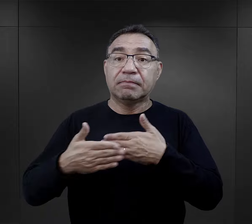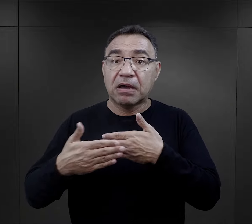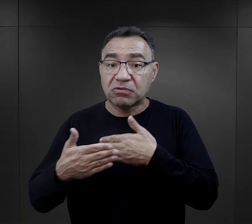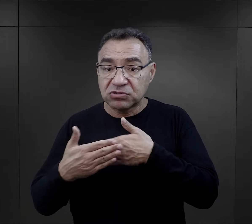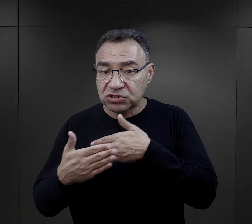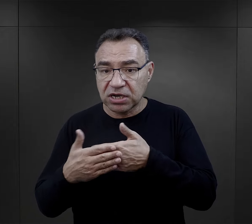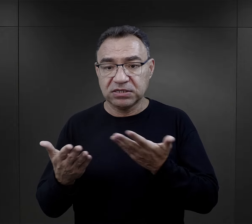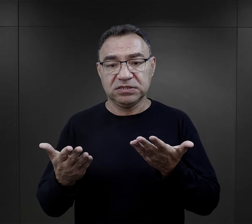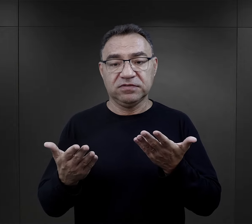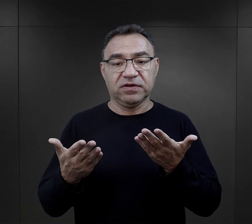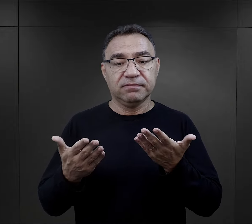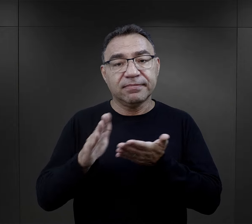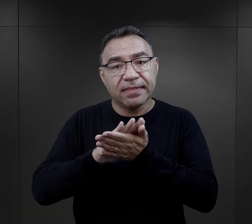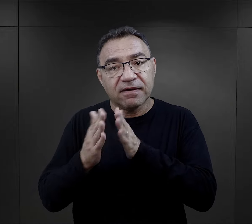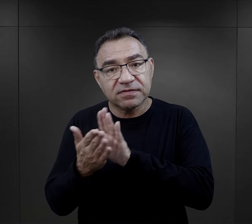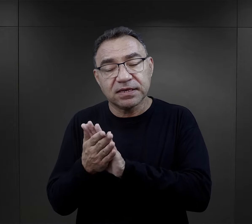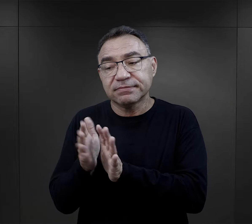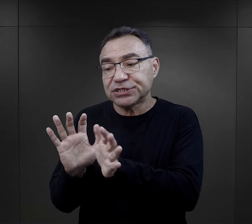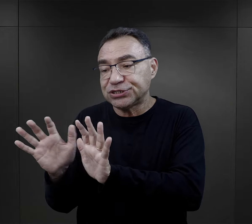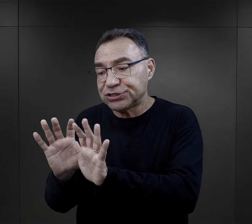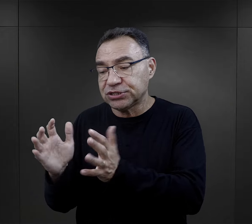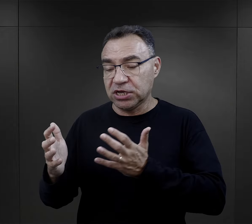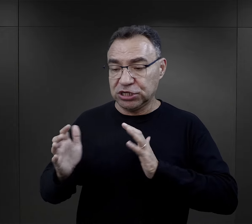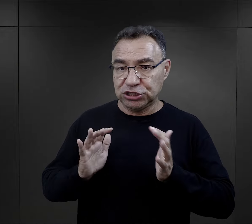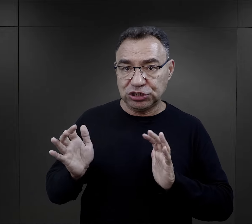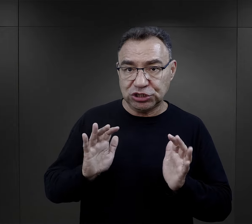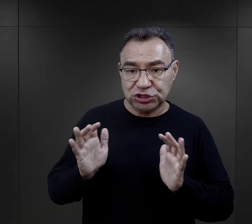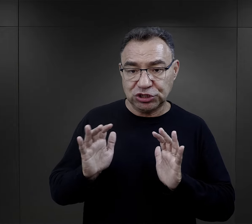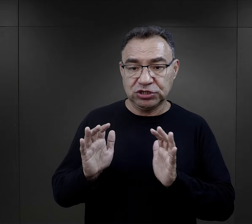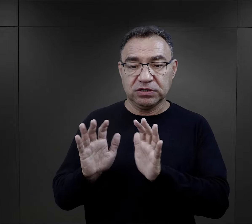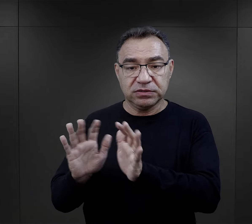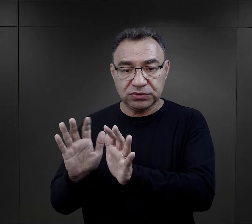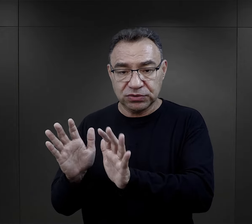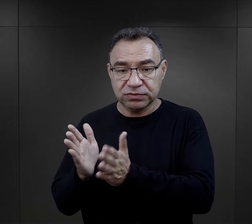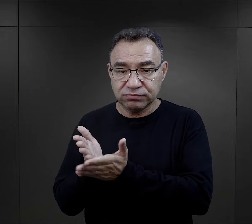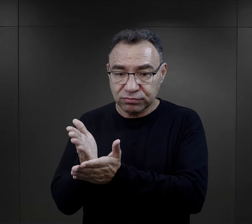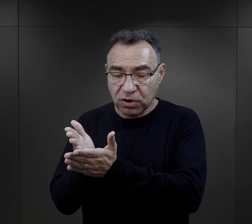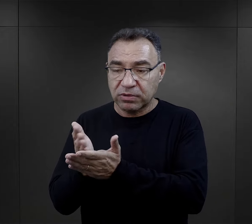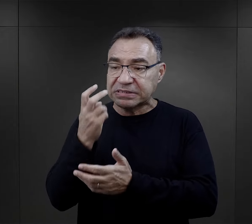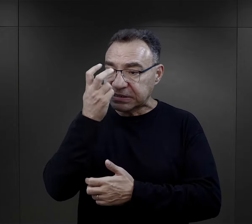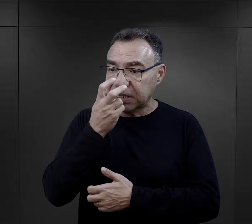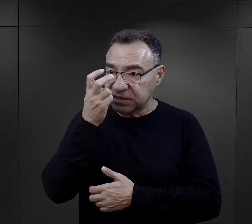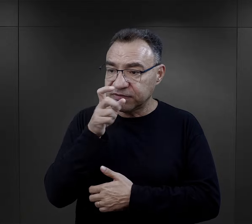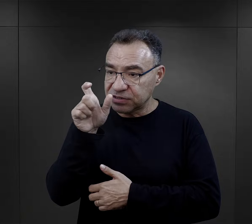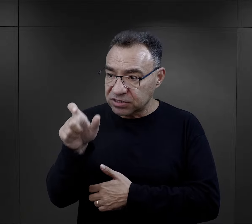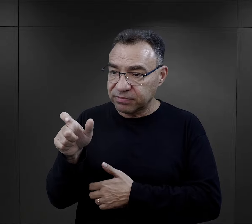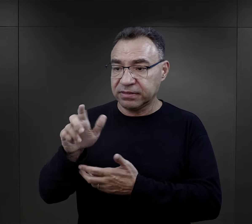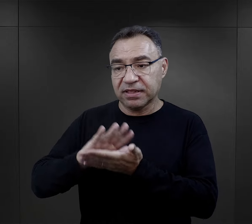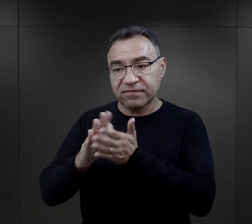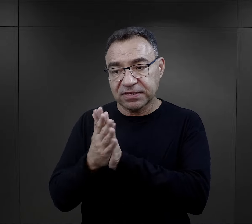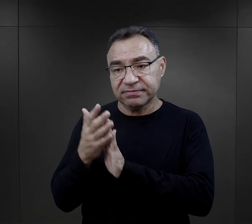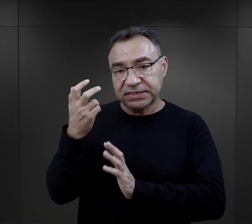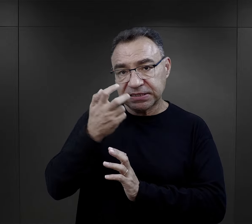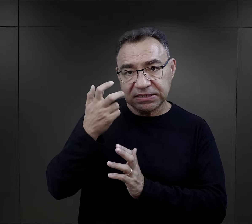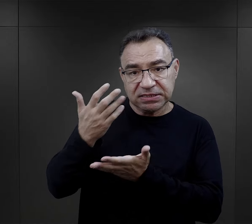trafiały małżeństwa, więc troska o tą drugą osobę i zainteresowanie się nią